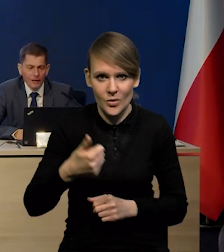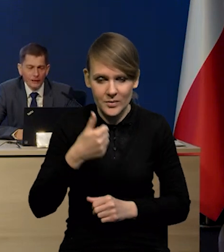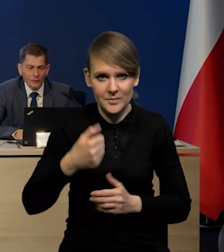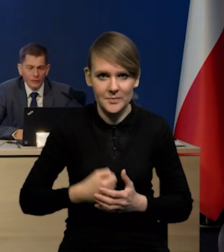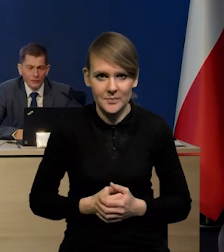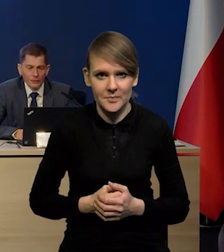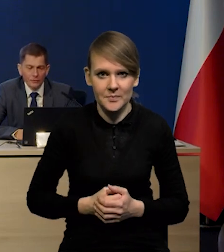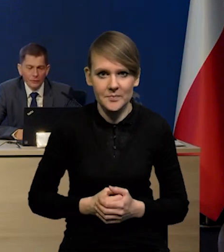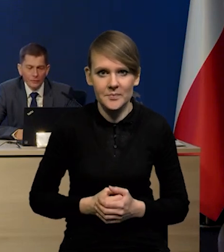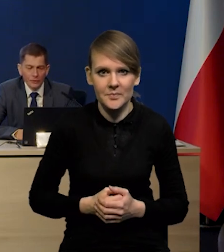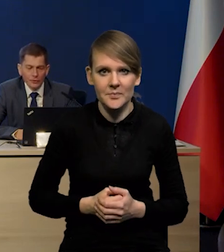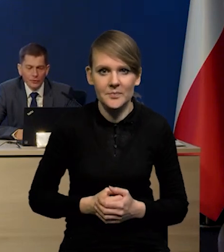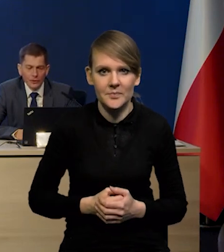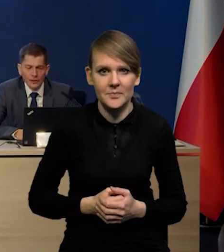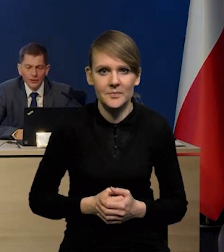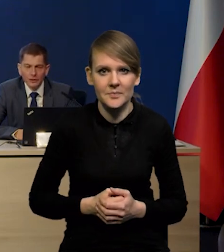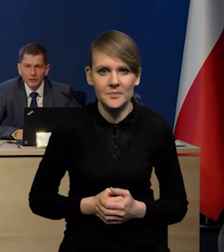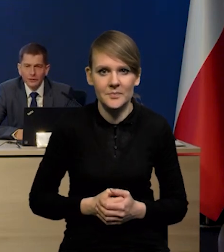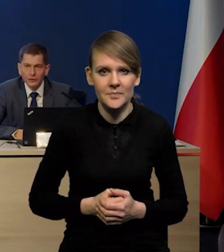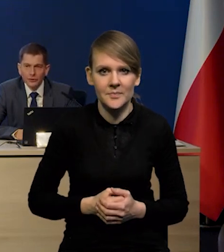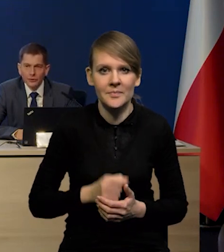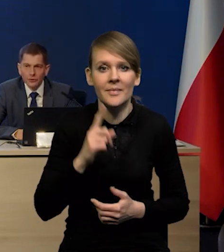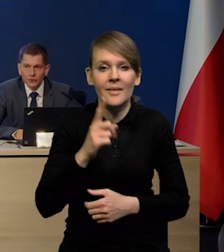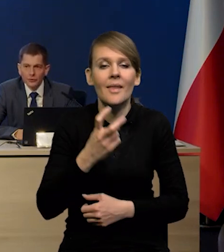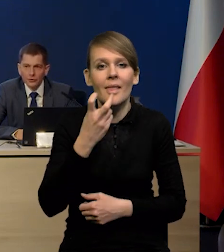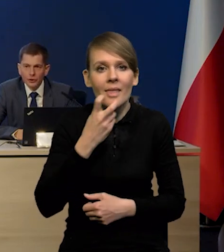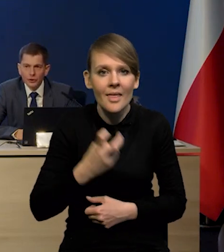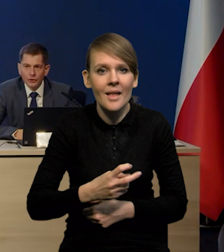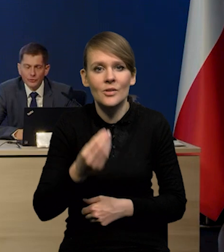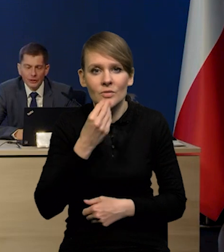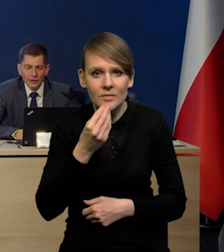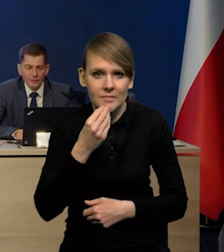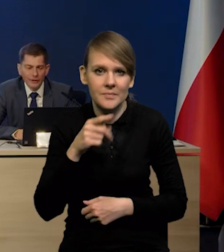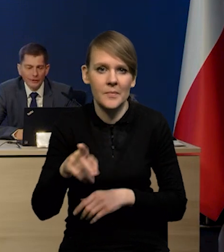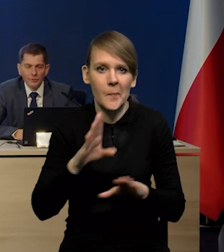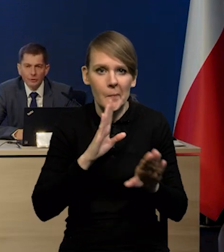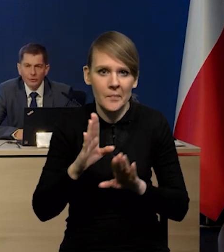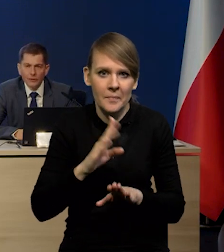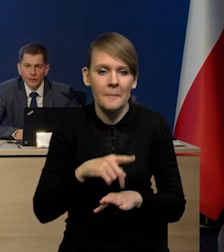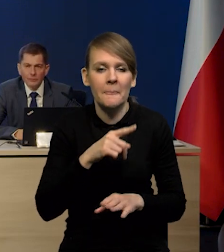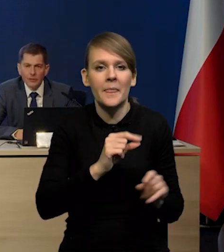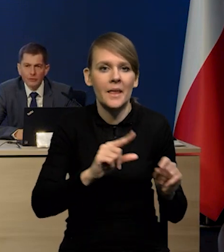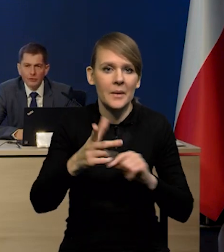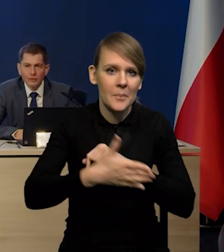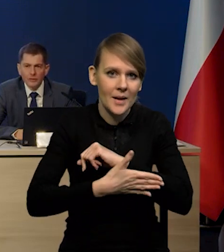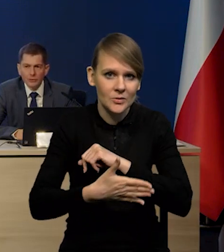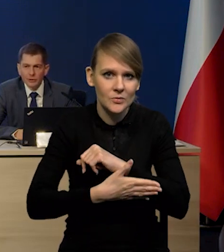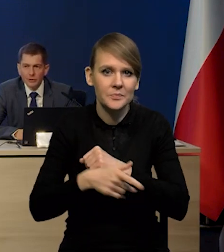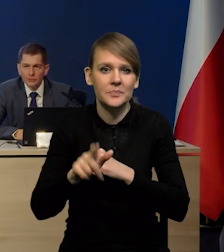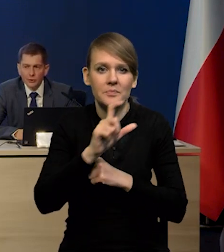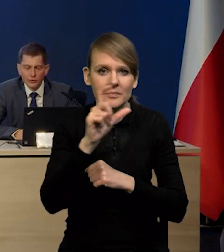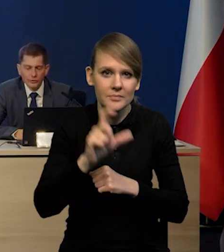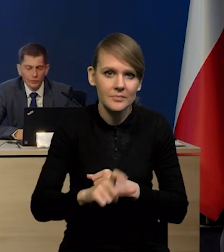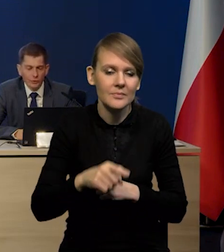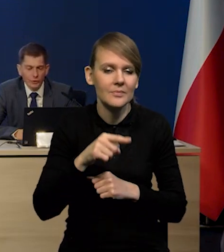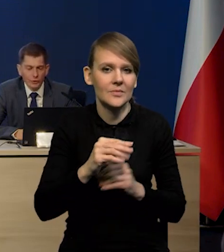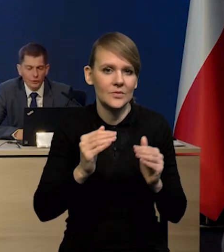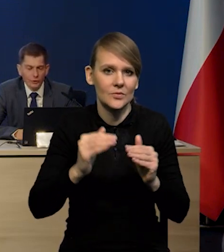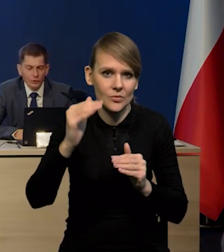Natomiast podobnie, jeśli chodzi o energię, jeśli chodzi o żywność, to też wyraźnie spadek. W przypadku inflacji bazowej mamy cały czas wzrosty w tym ujęciu rok do roku,